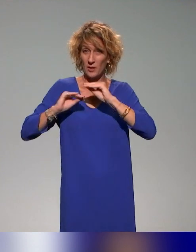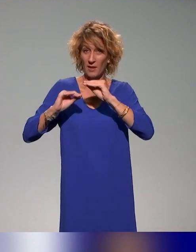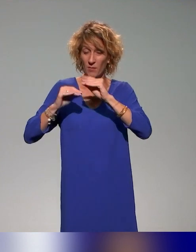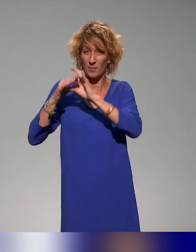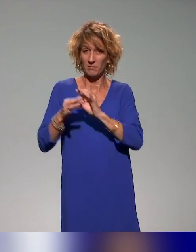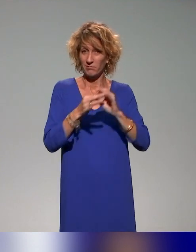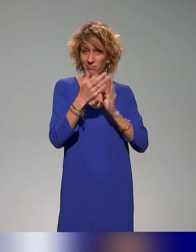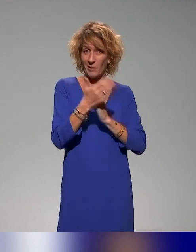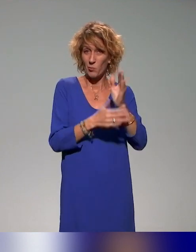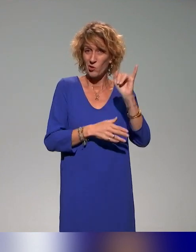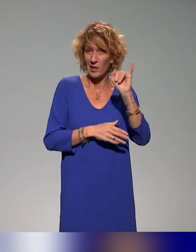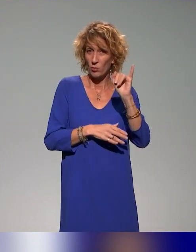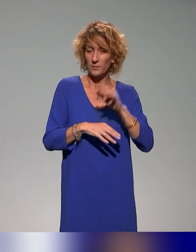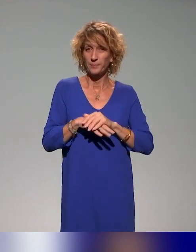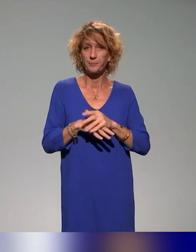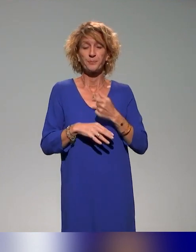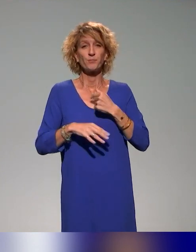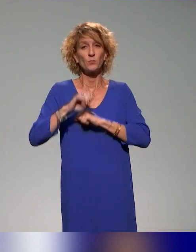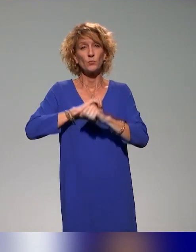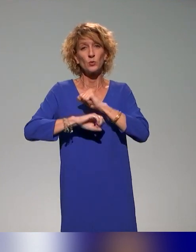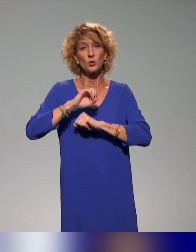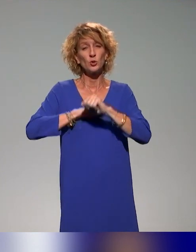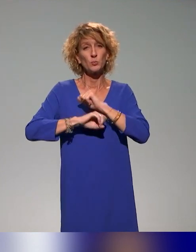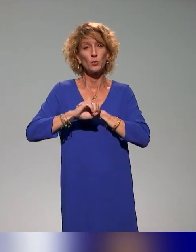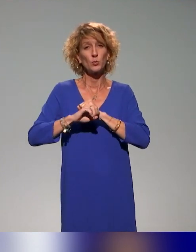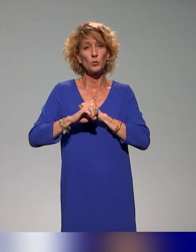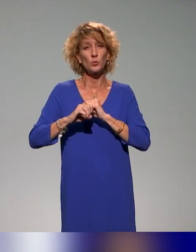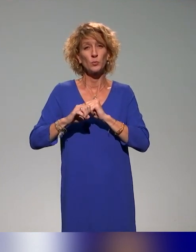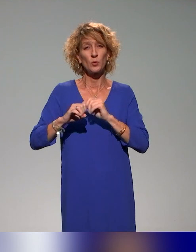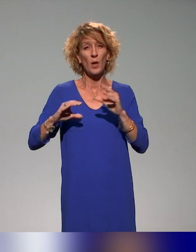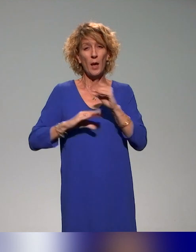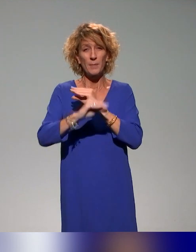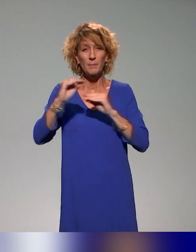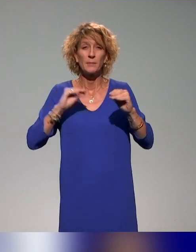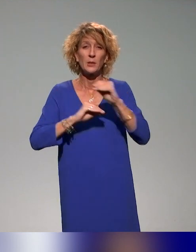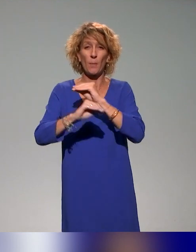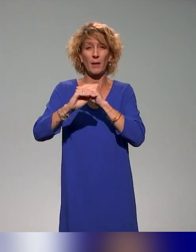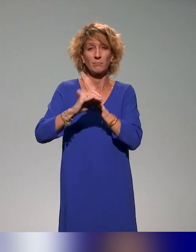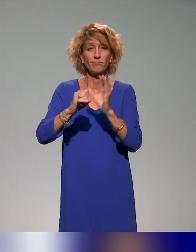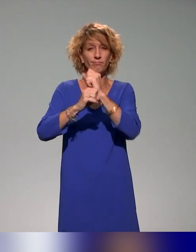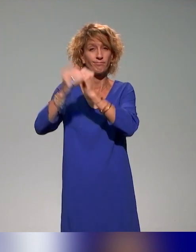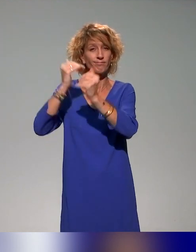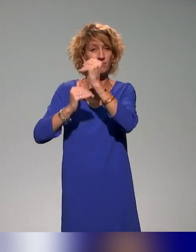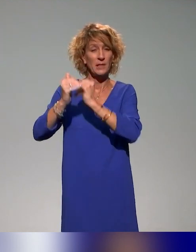et je m'occupe de la mise en place d'un plan de formation dans le cadre du projet.